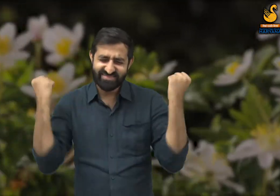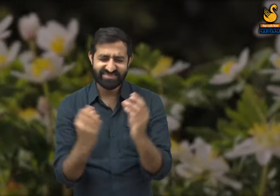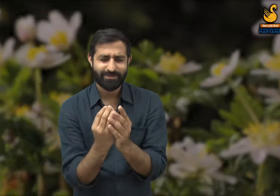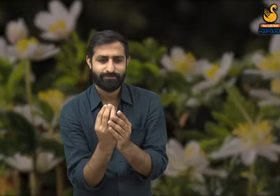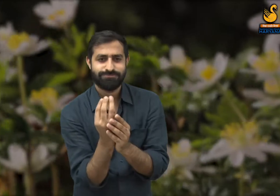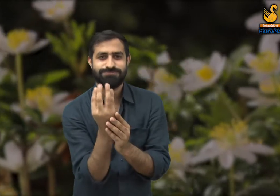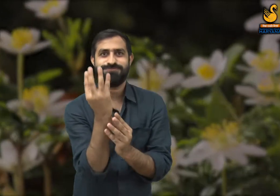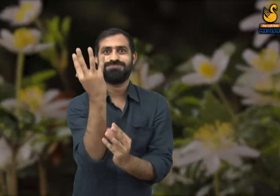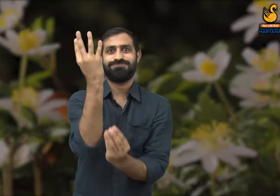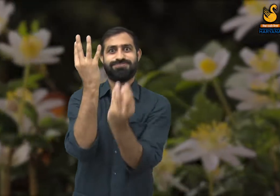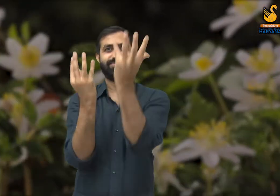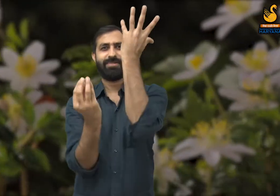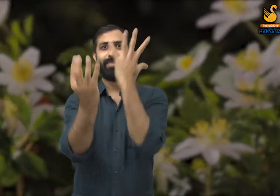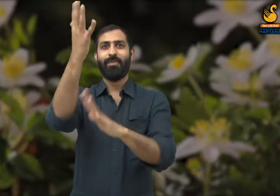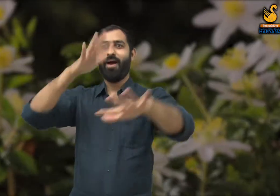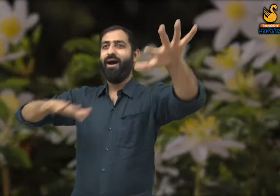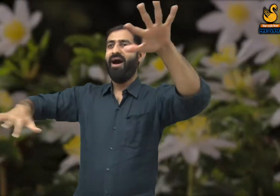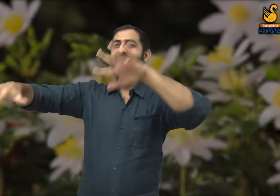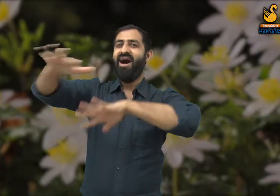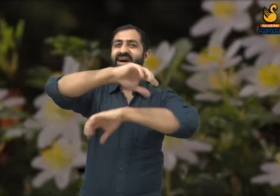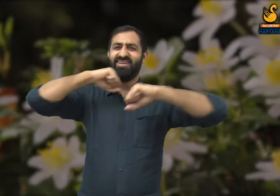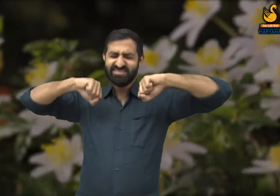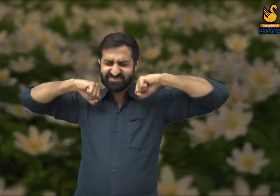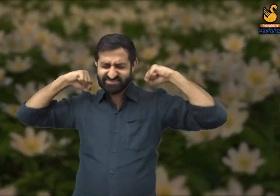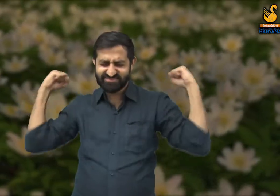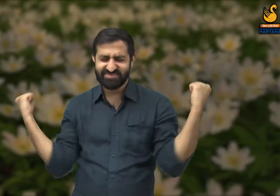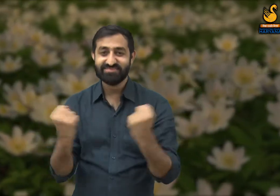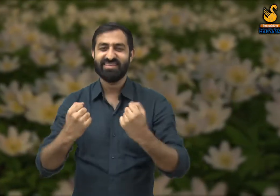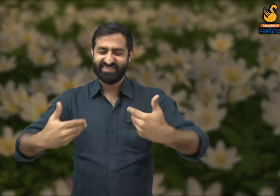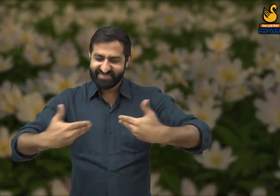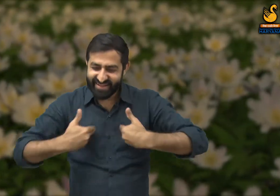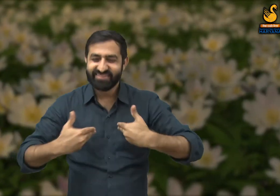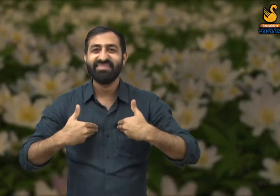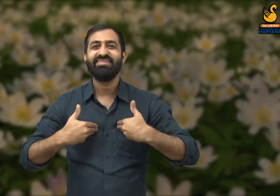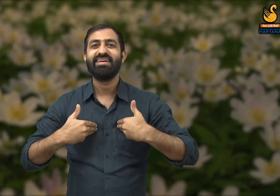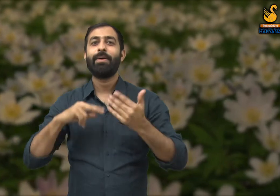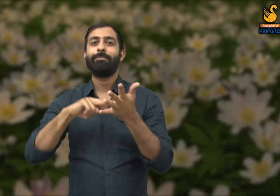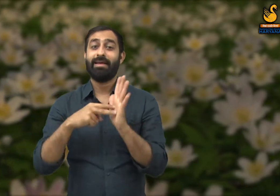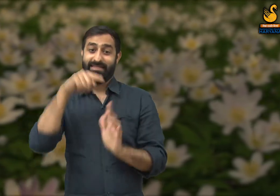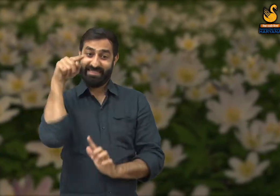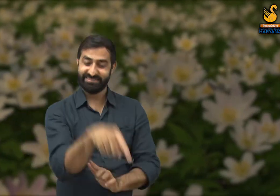वह लहलहाते रंग-बिरंगे फूलों से है जिनकी वजह से लोग इस ऋतु का आनंद ले पाते हैं.